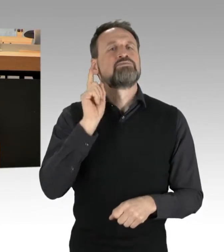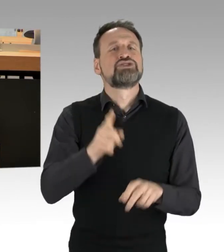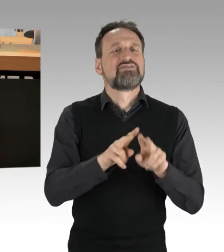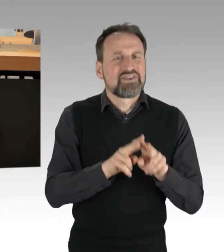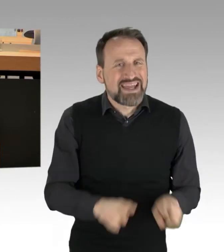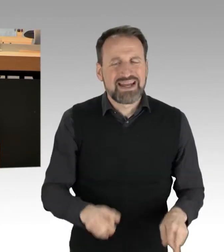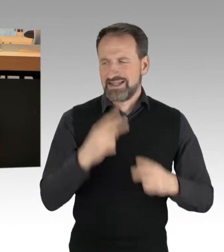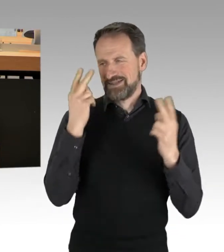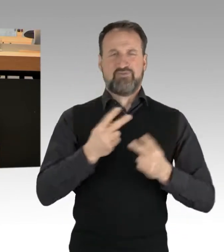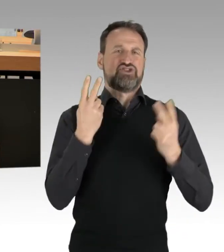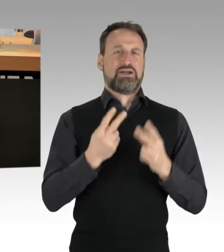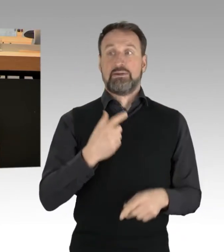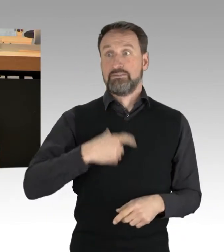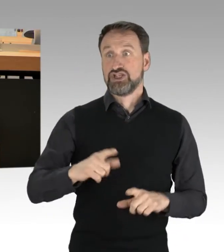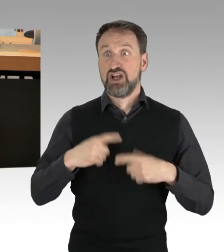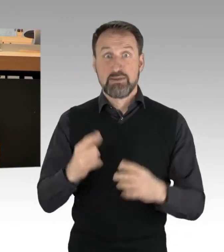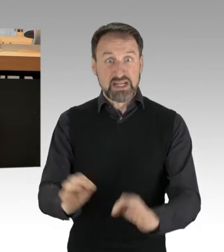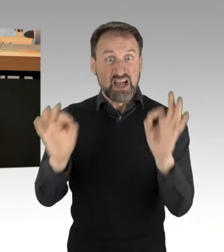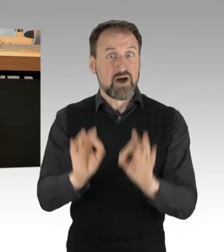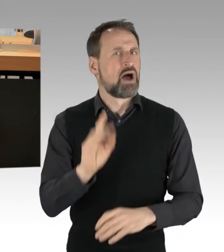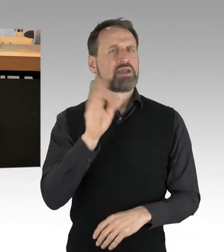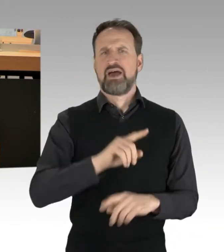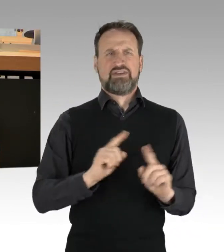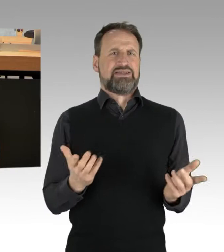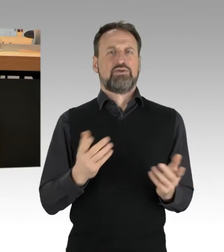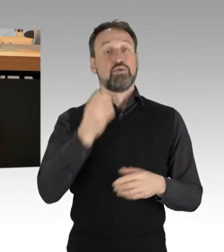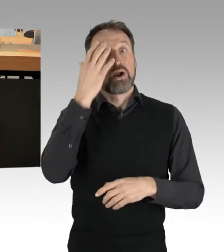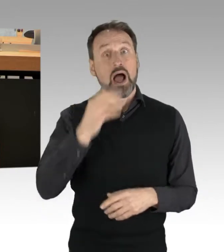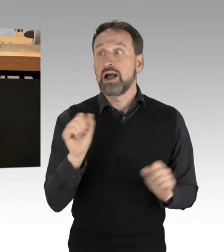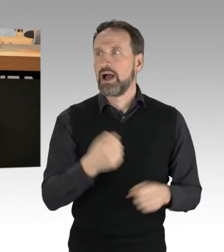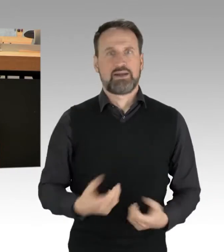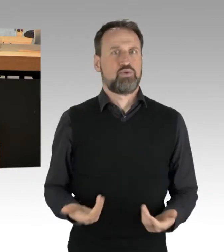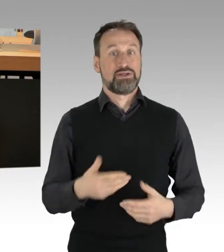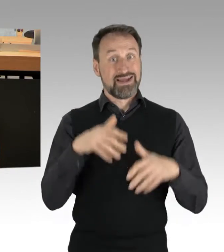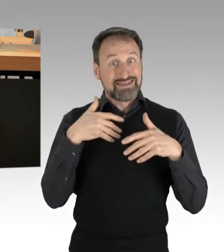Und natürlich darf es nicht sein, dass eine Demonstration dazu führt, dass der Rettungswagen nicht mehr durchkommt.